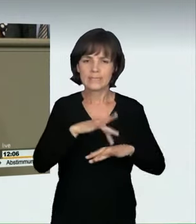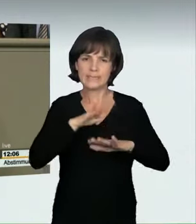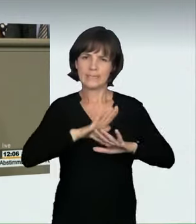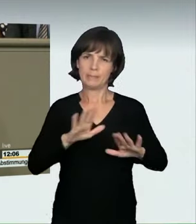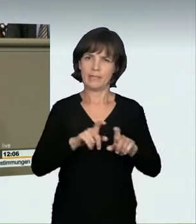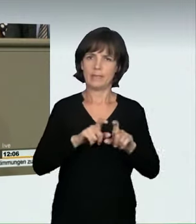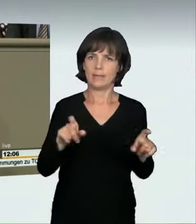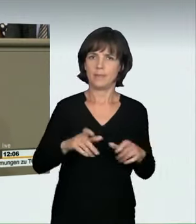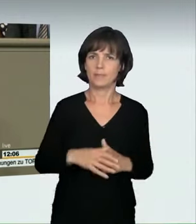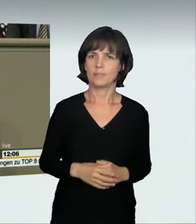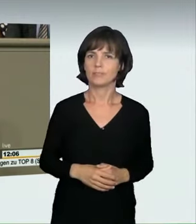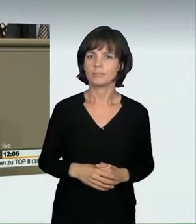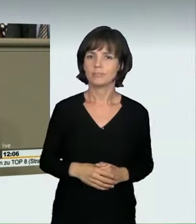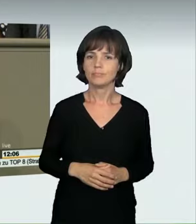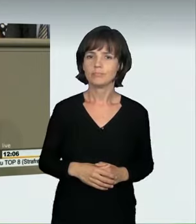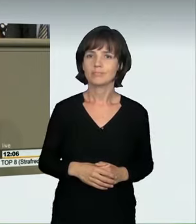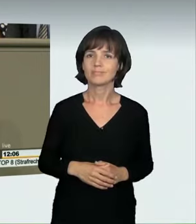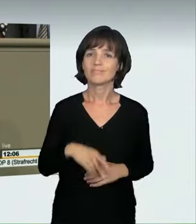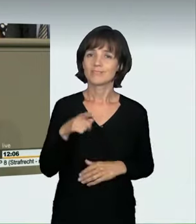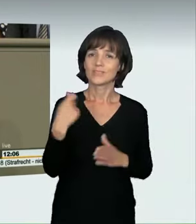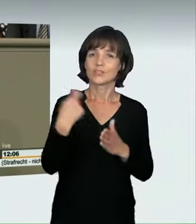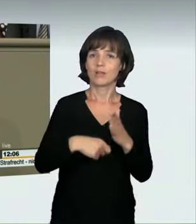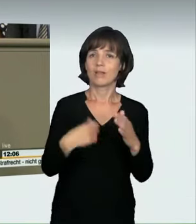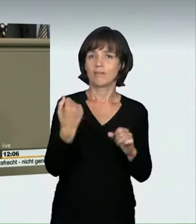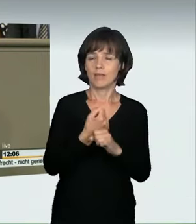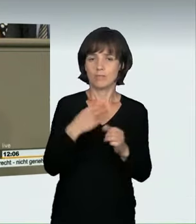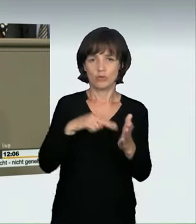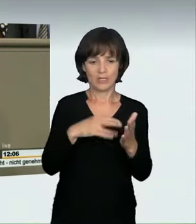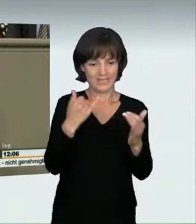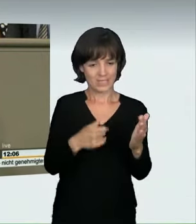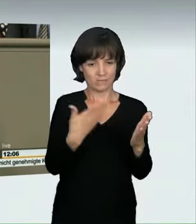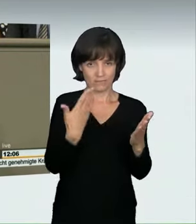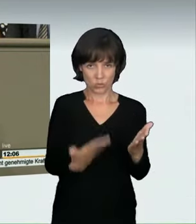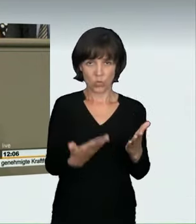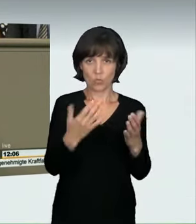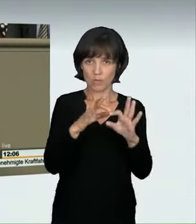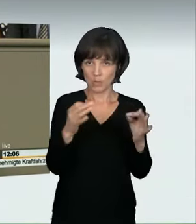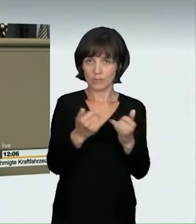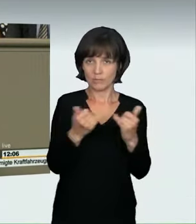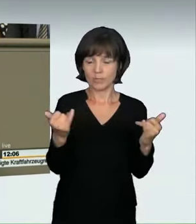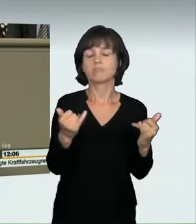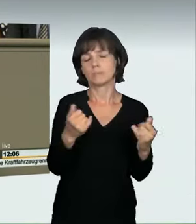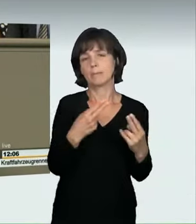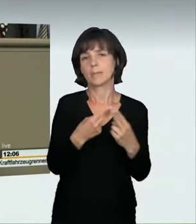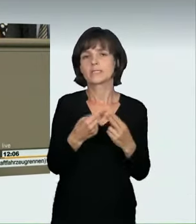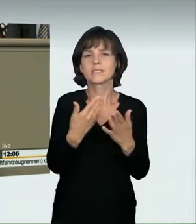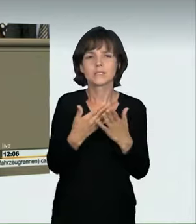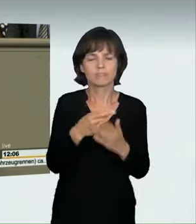Der von uns entwickelte Straftatbestand wird diesem Fall gerecht. Bedenken Sie vor Ihrer Entscheidung vielleicht noch einmal